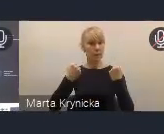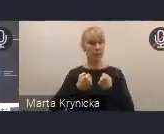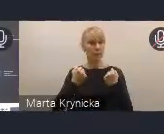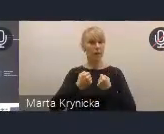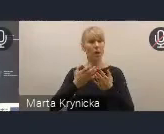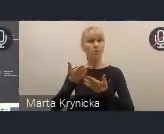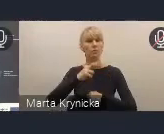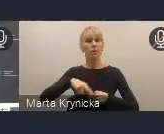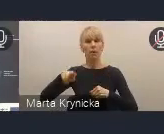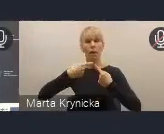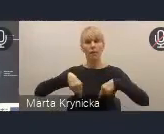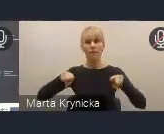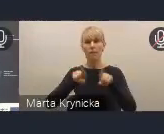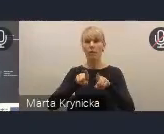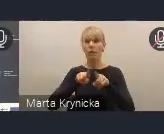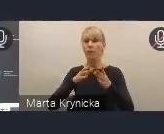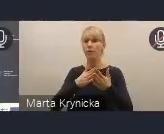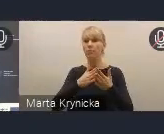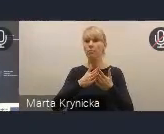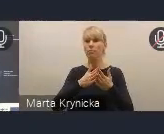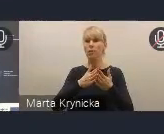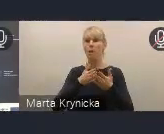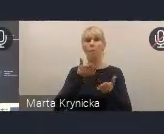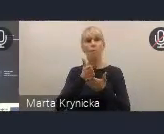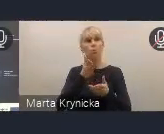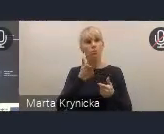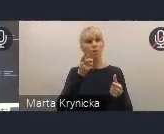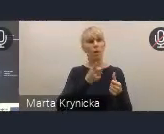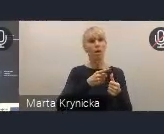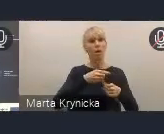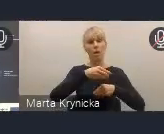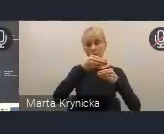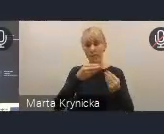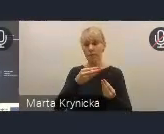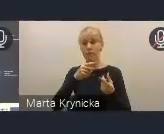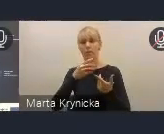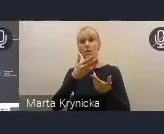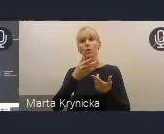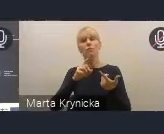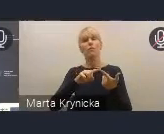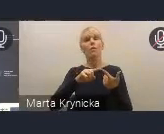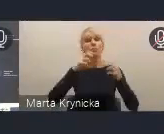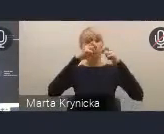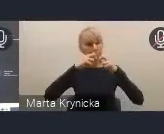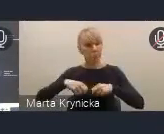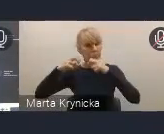na ewaluacji, na obserwacji sytuacji społeczno-ekonomicznej i uwarunkowań miejskich